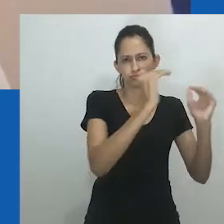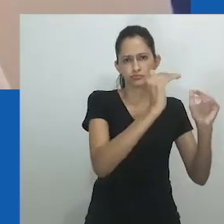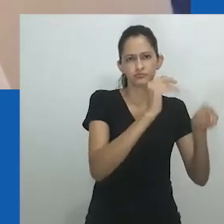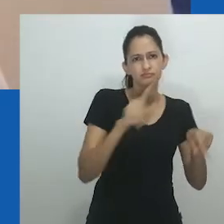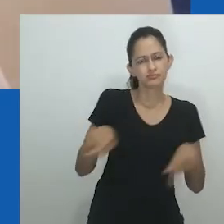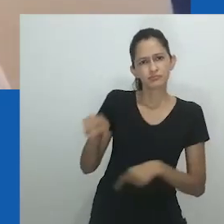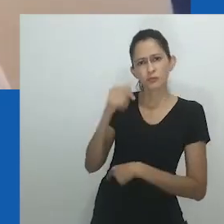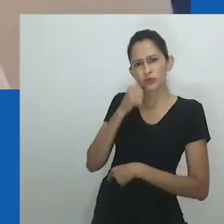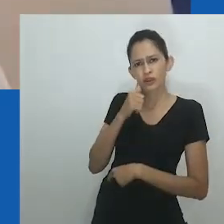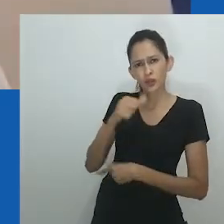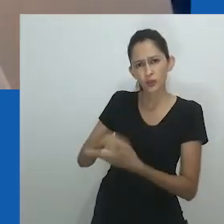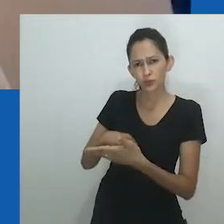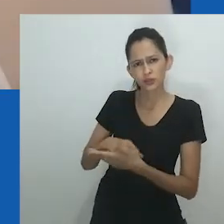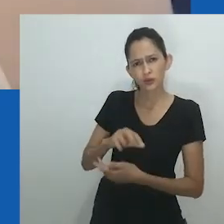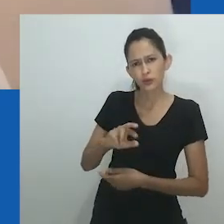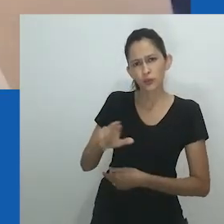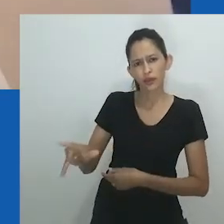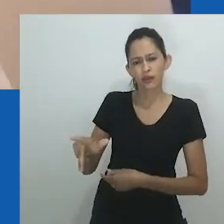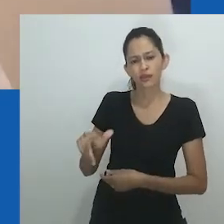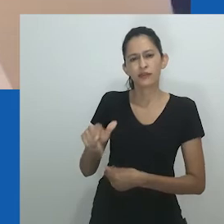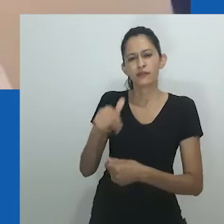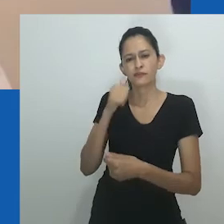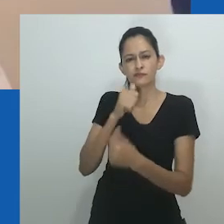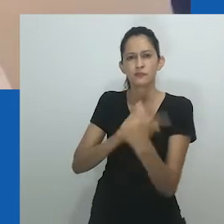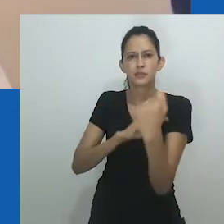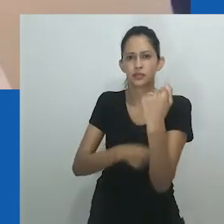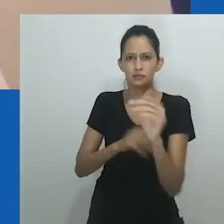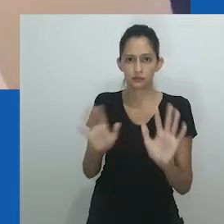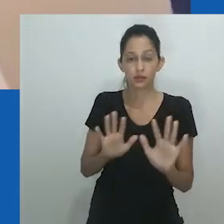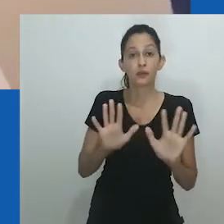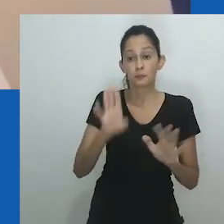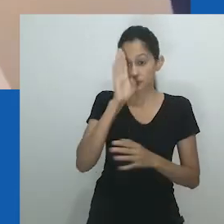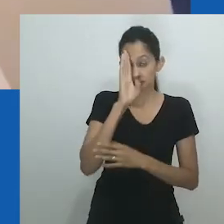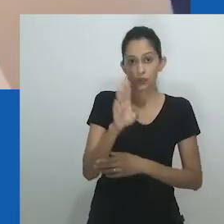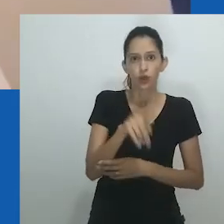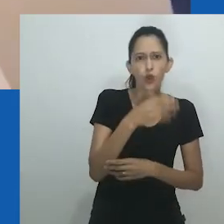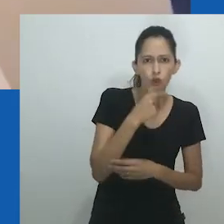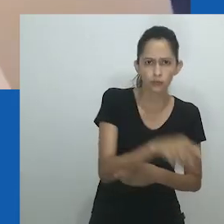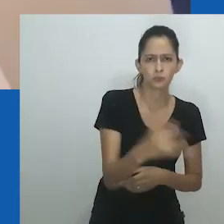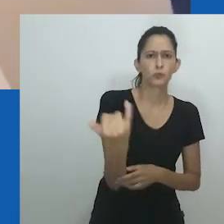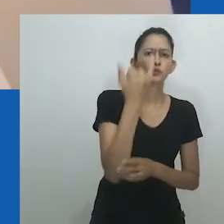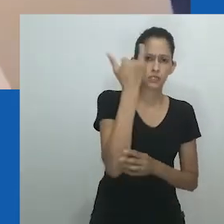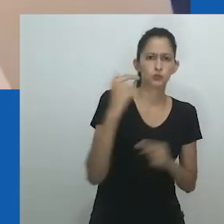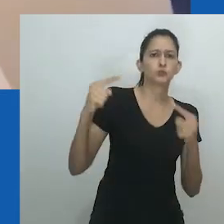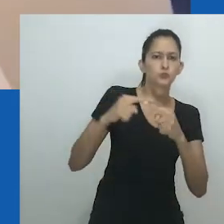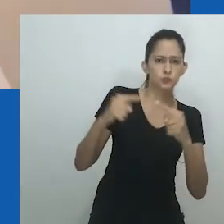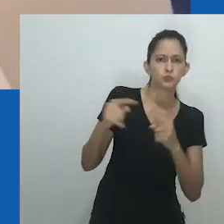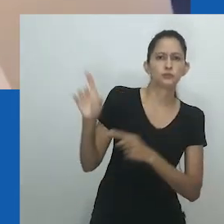Argumenta-se ainda que os cristãos e as elites influenciadas pelo ocidente consideravam a militância das mulheres como "não feminina".